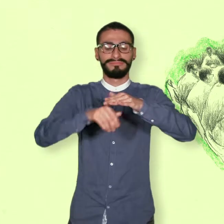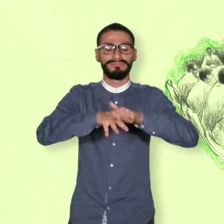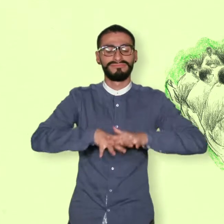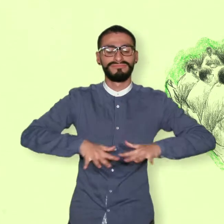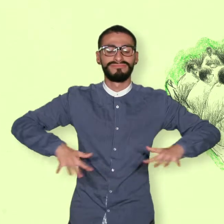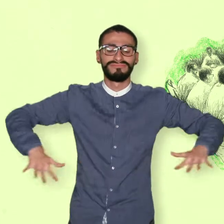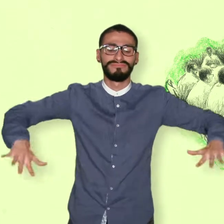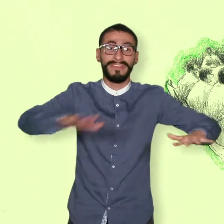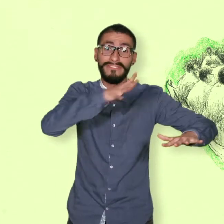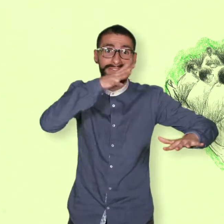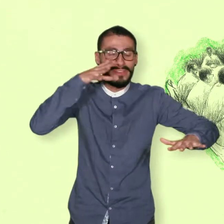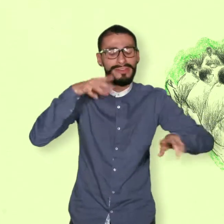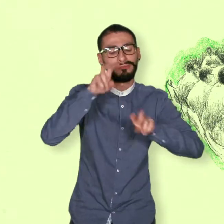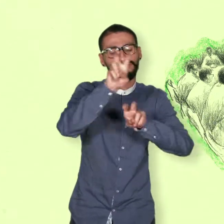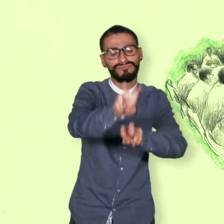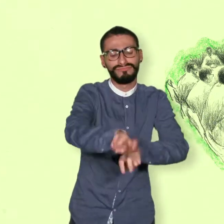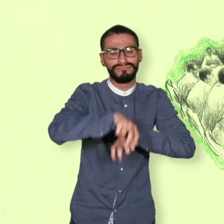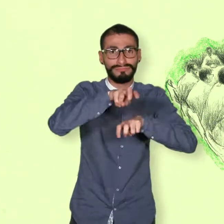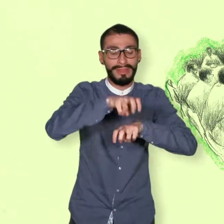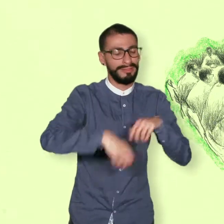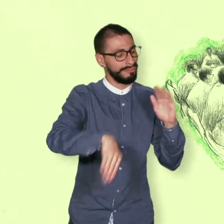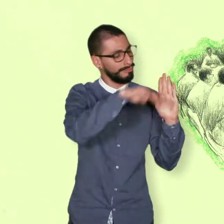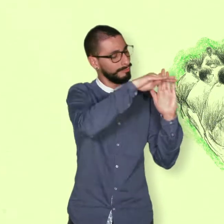Una política de desarrollo agrario Integral.